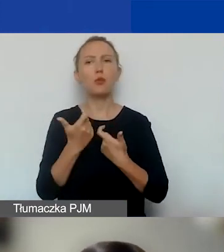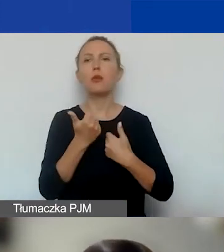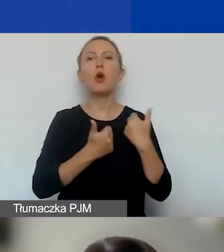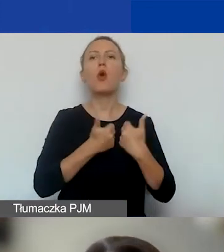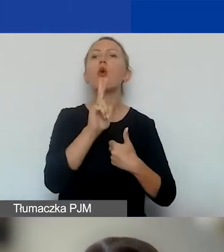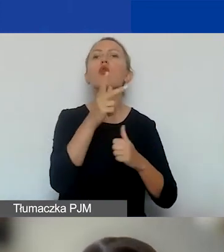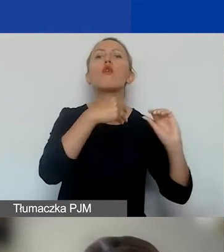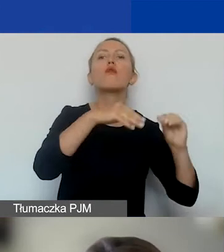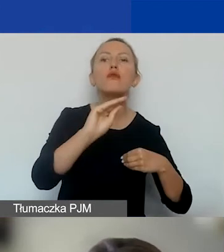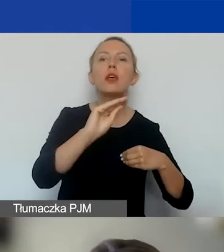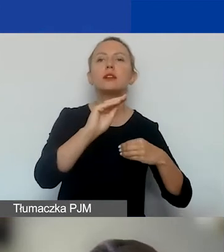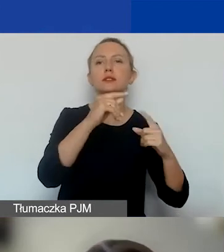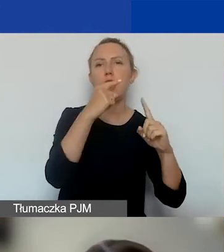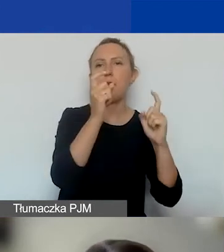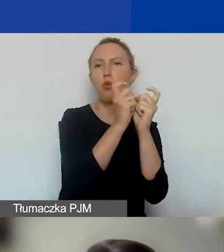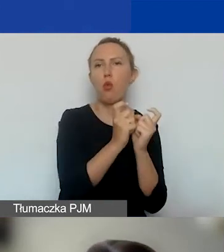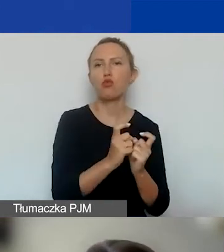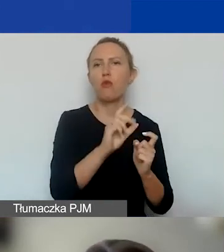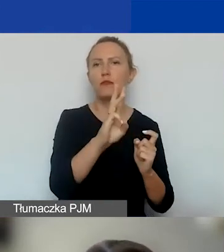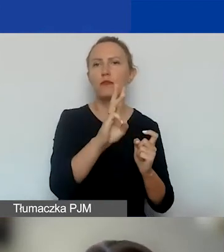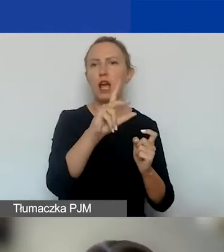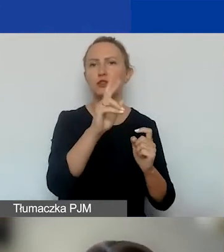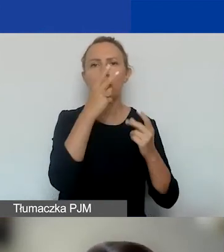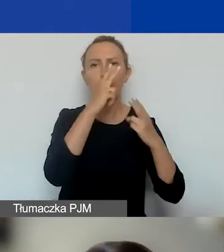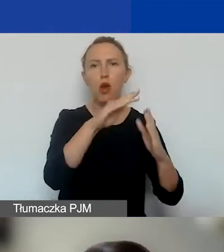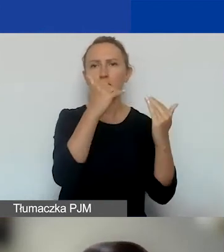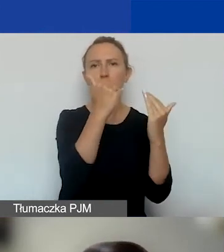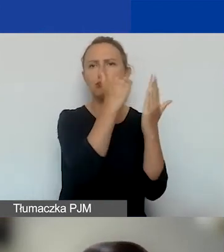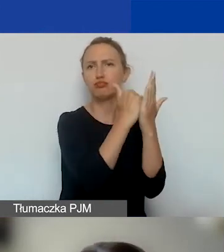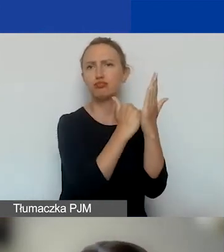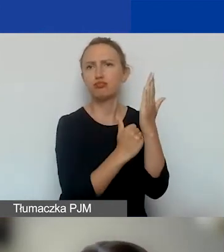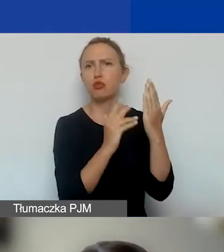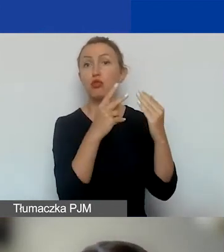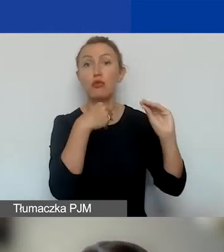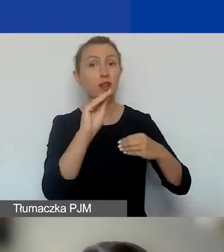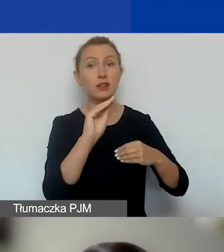kto więcej wskaźników pokaże we wniosku. Obowiązkowe są tylko dwa.